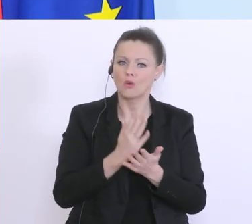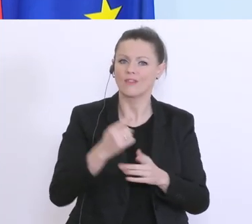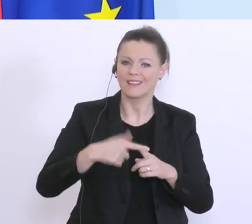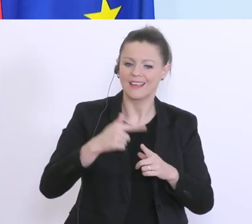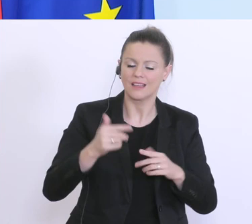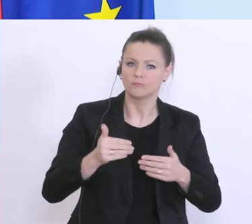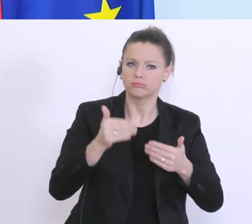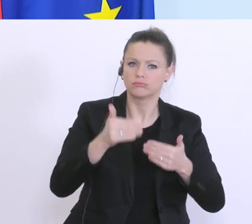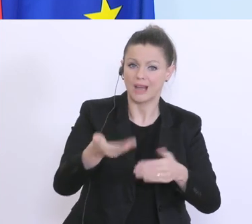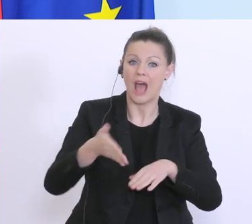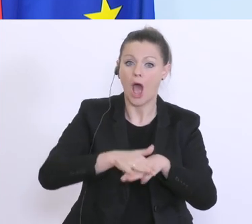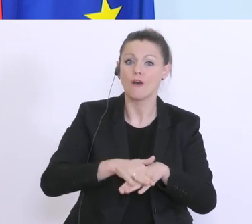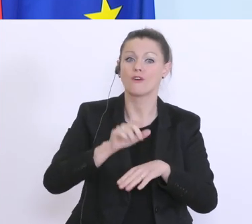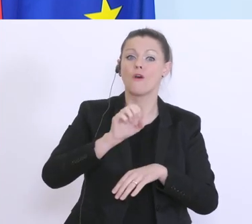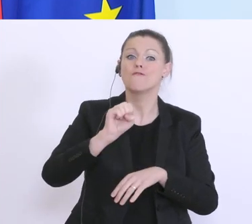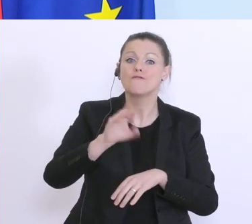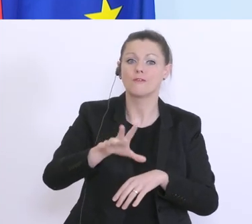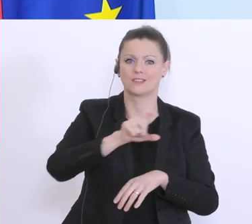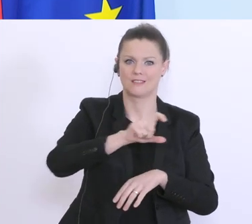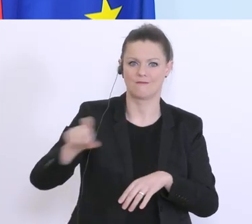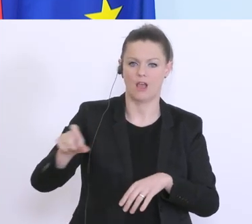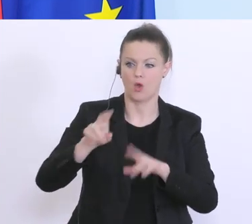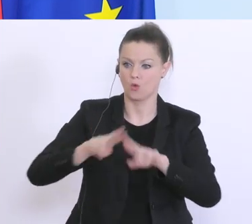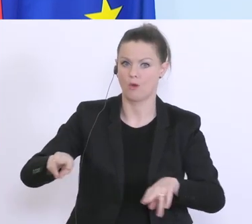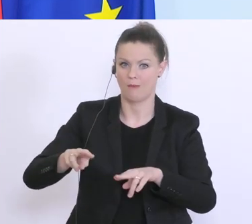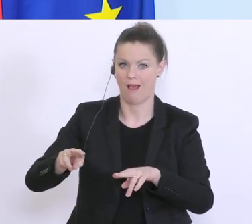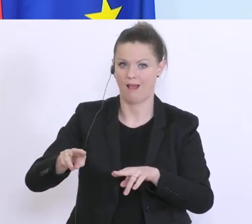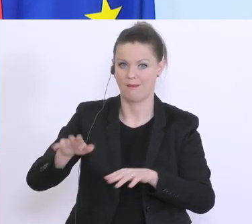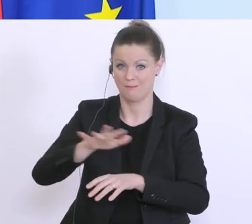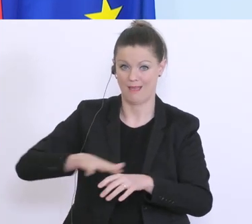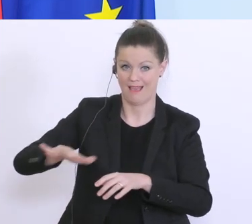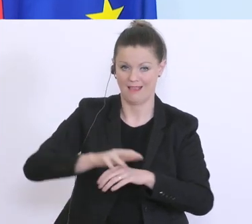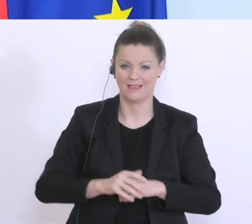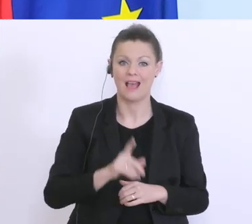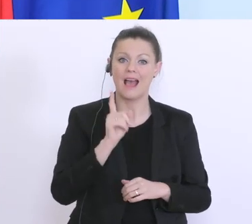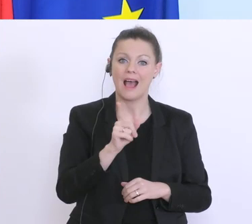eine Verfünfzehnfachung im Vergleich zum normalen Bereich, dennoch gibt es hier weitere Engpässe.